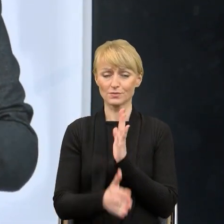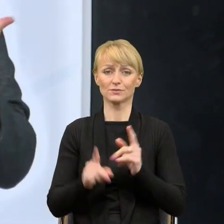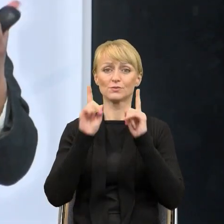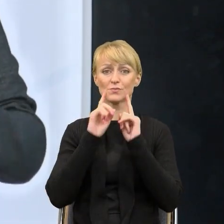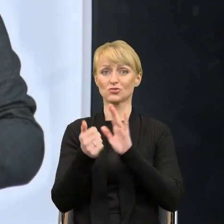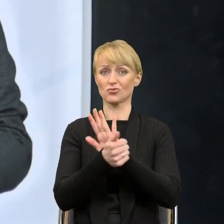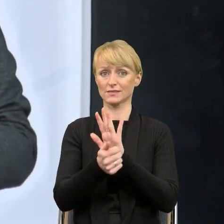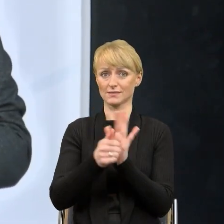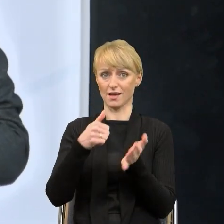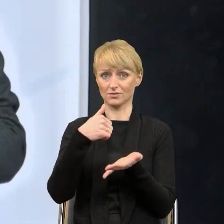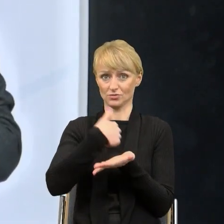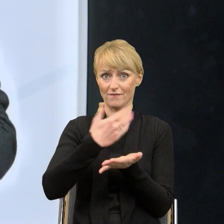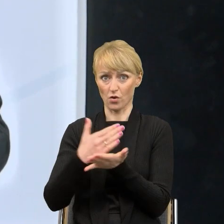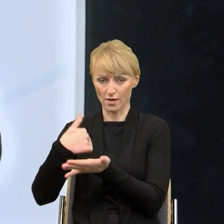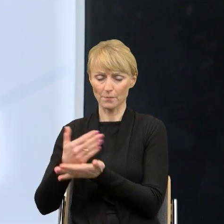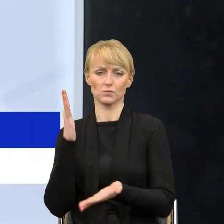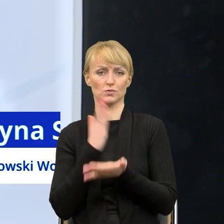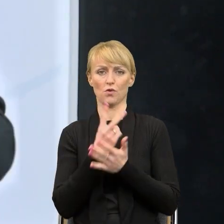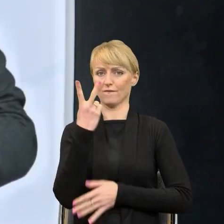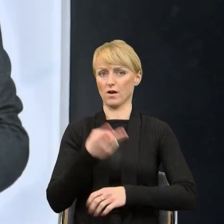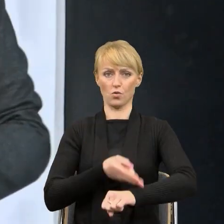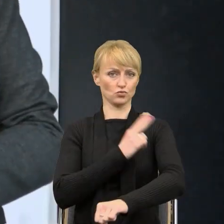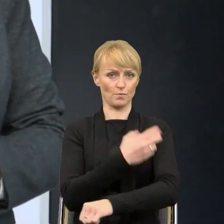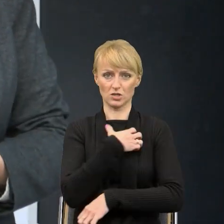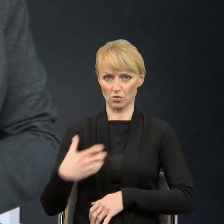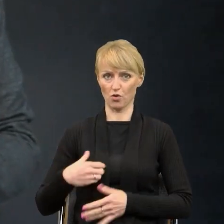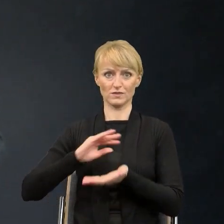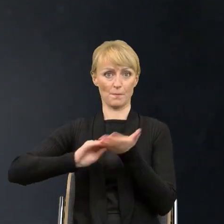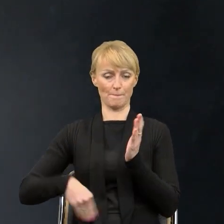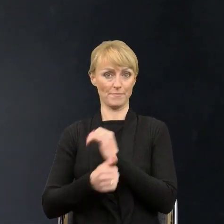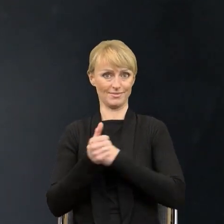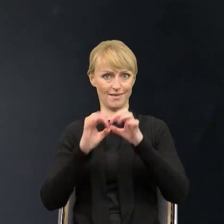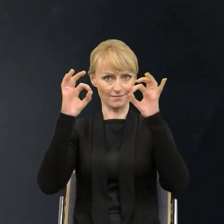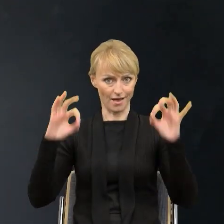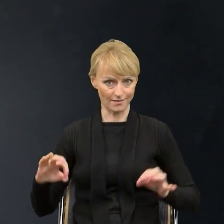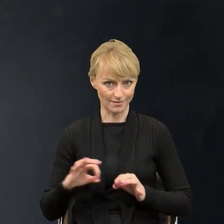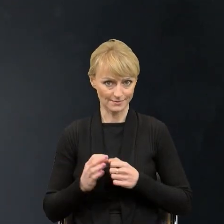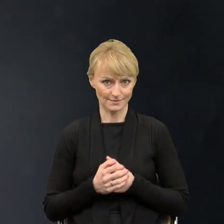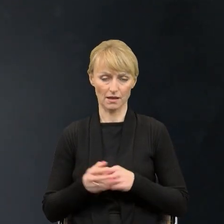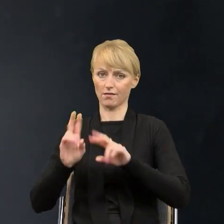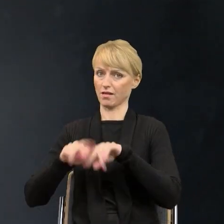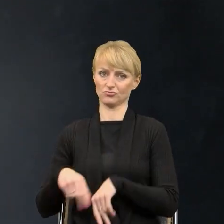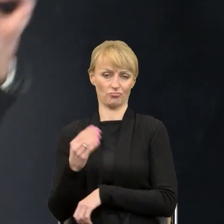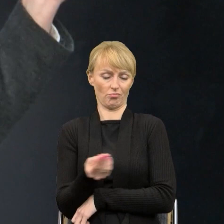że tylko dwa urzędy marszałkowskie podpisały deklarację, mój też jeszcze nie. Także wszystko przed nami. Ja zastanawiałam się,